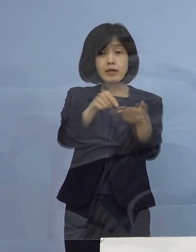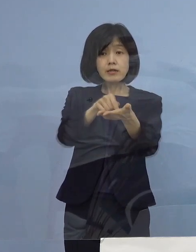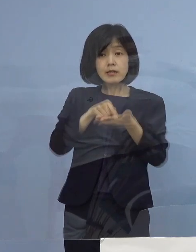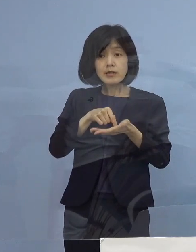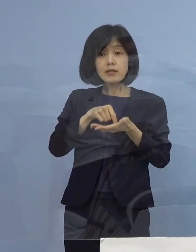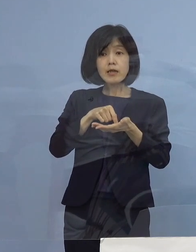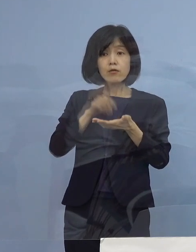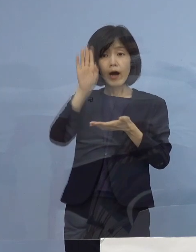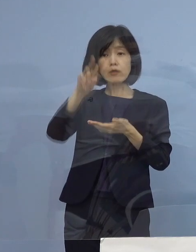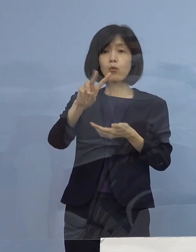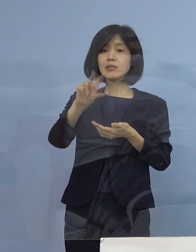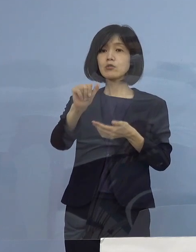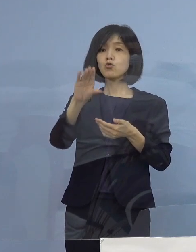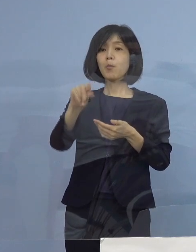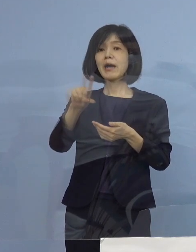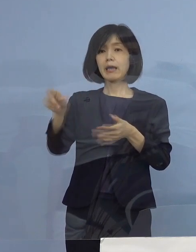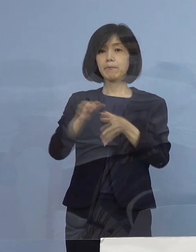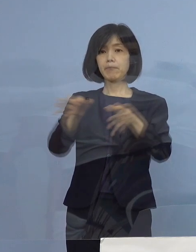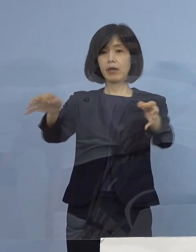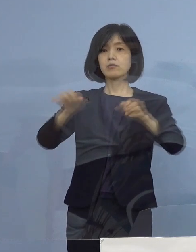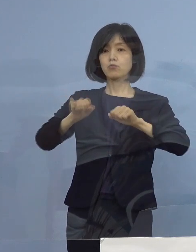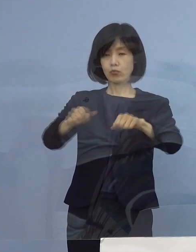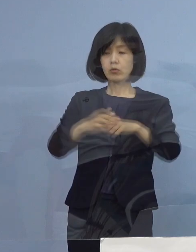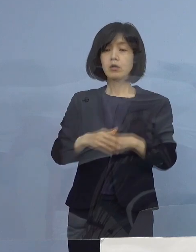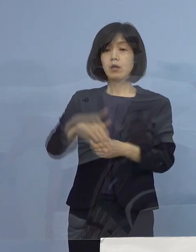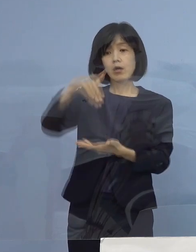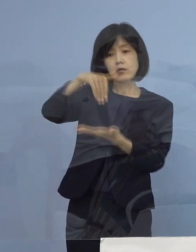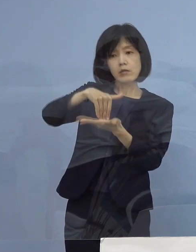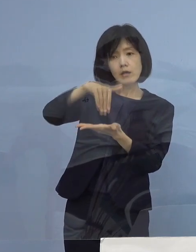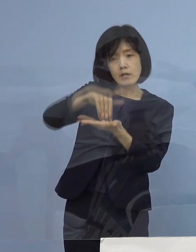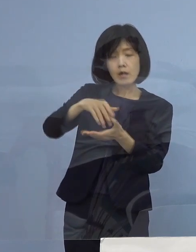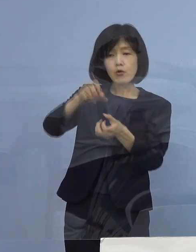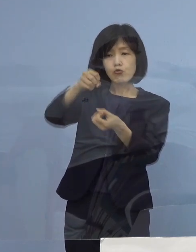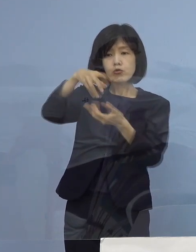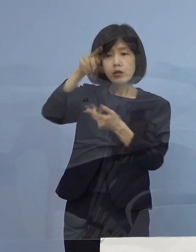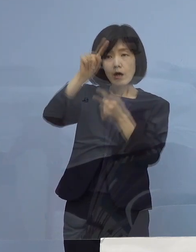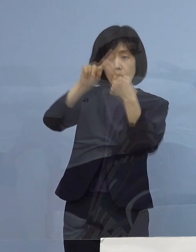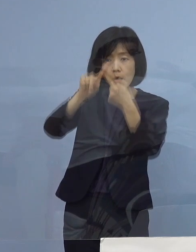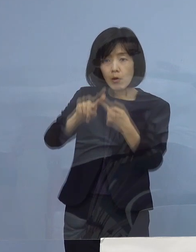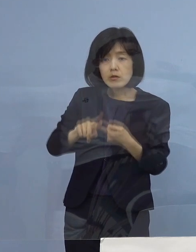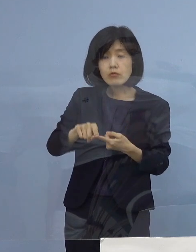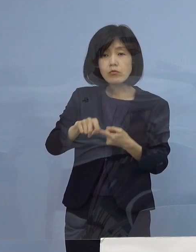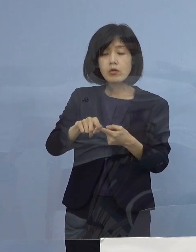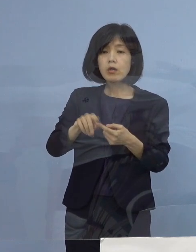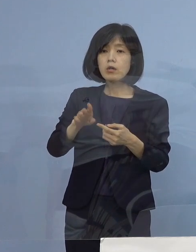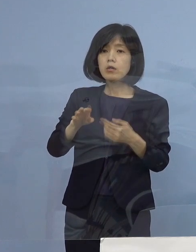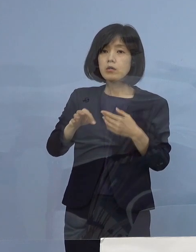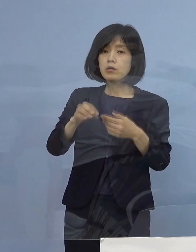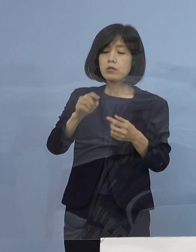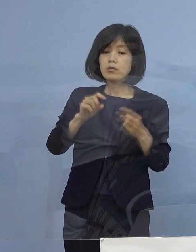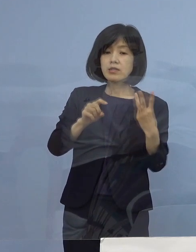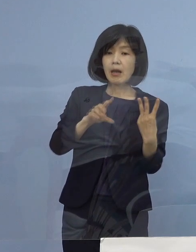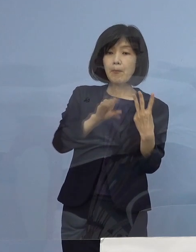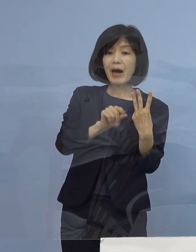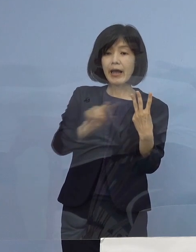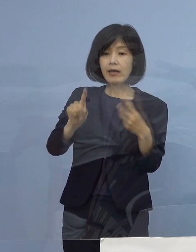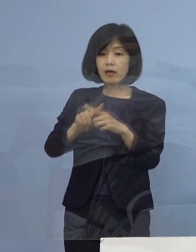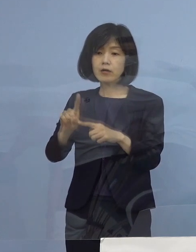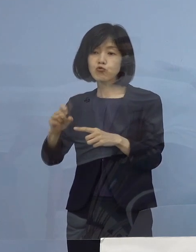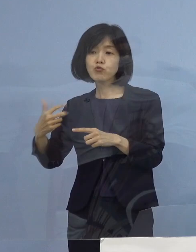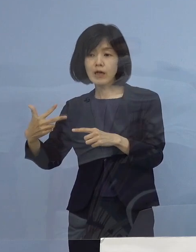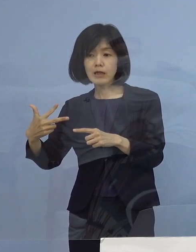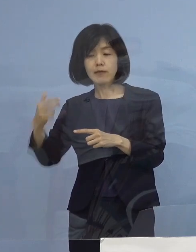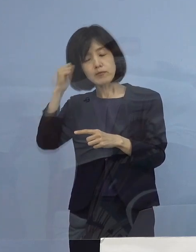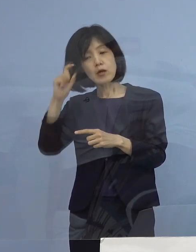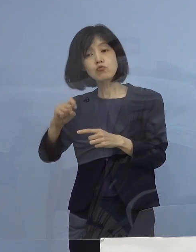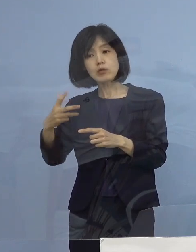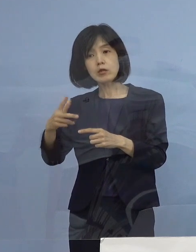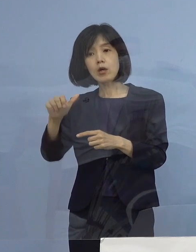つまり例えば最低のランク、売上のランクでいきますと 3万円かける17で51万円になるんですね